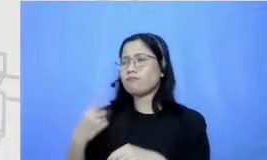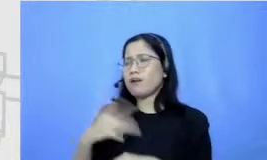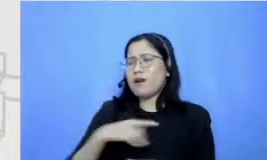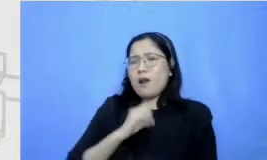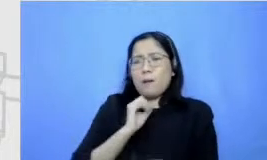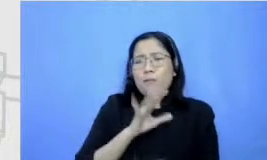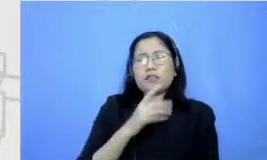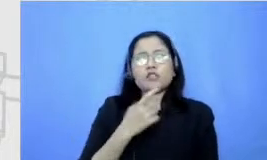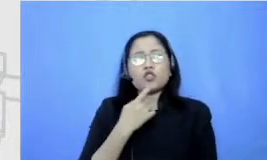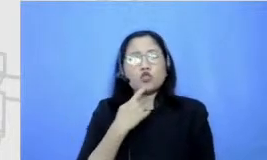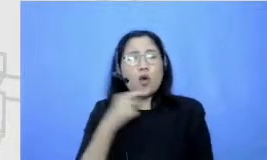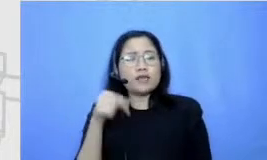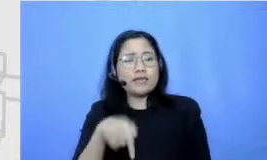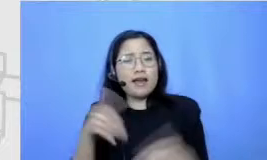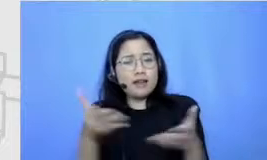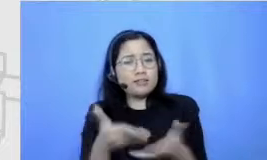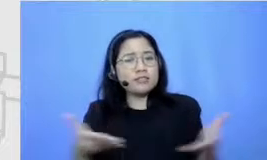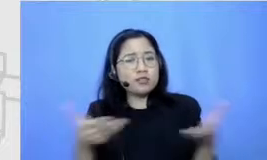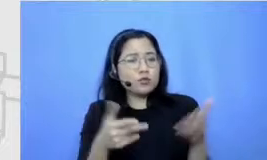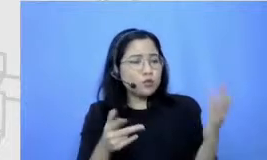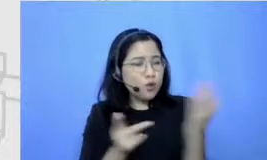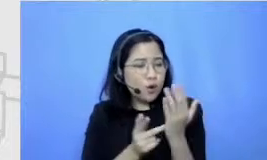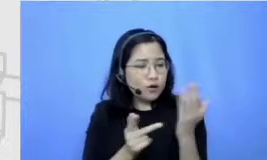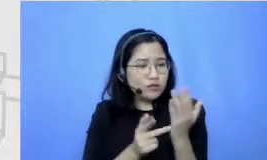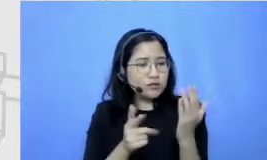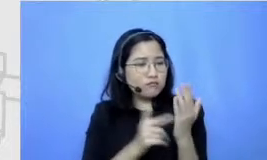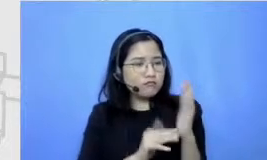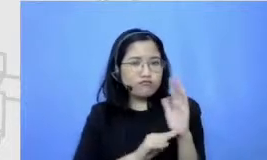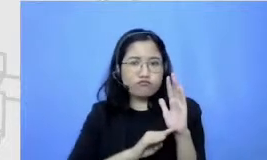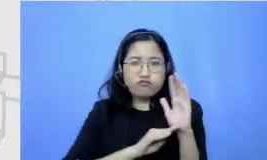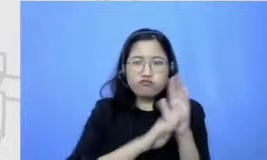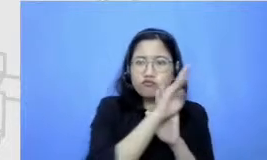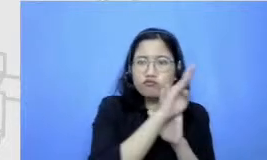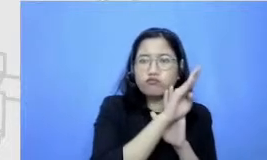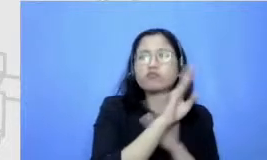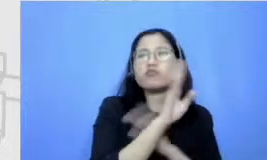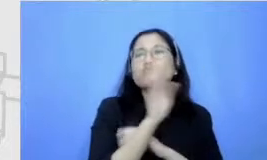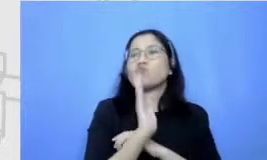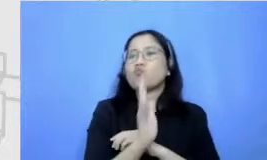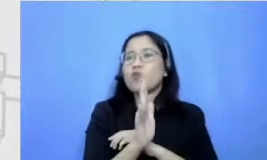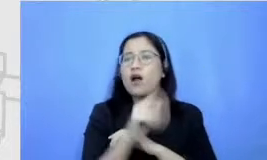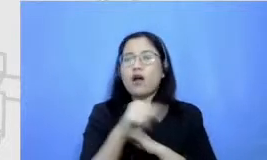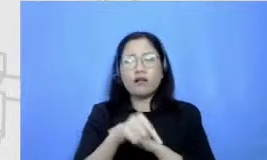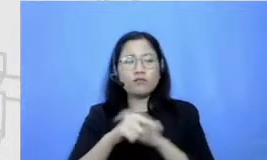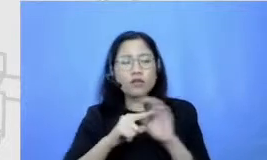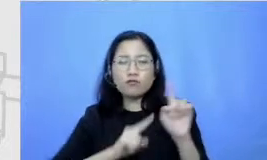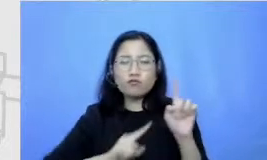yang sekarang ini udah bisa dibelah canggihnya sudah canggih enggak bisa kekejar eh free agar